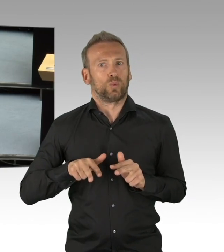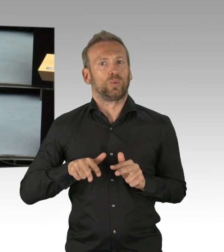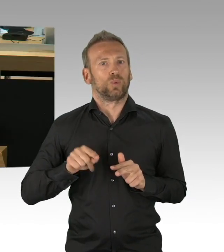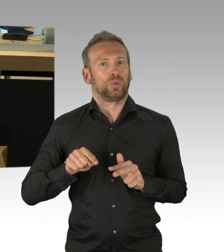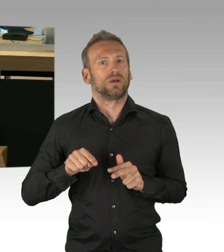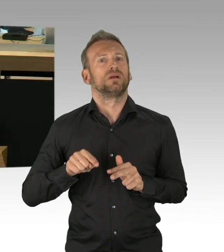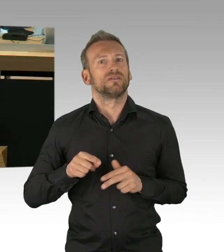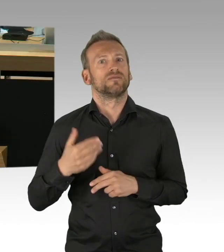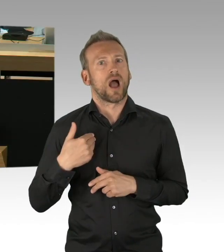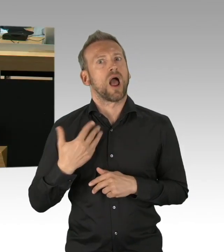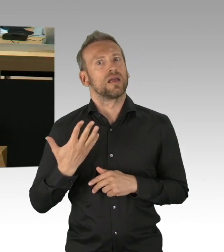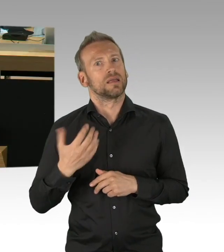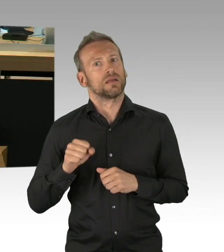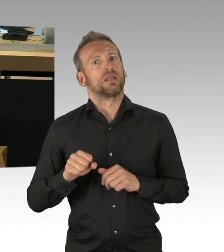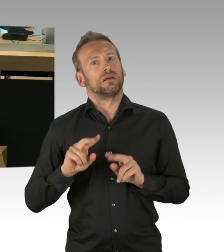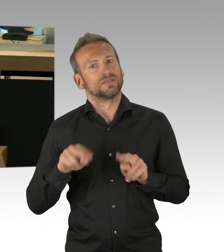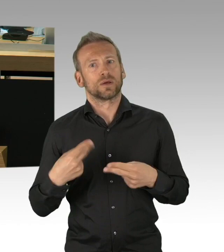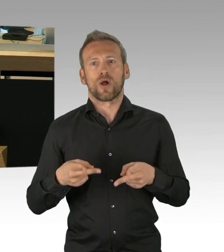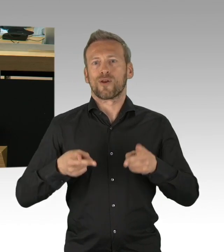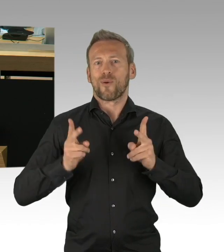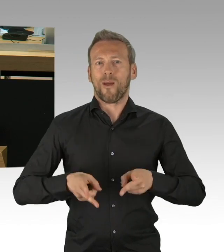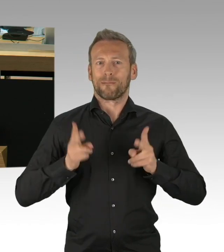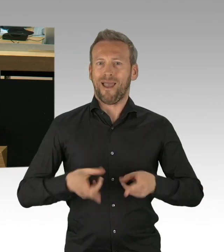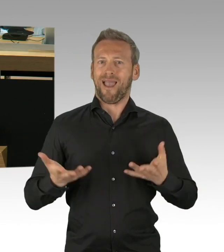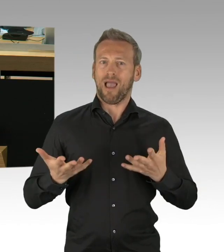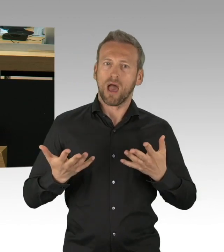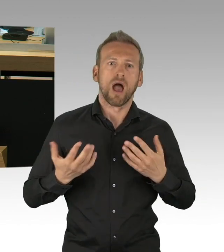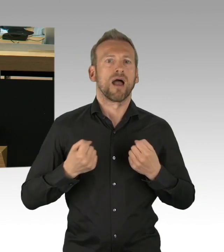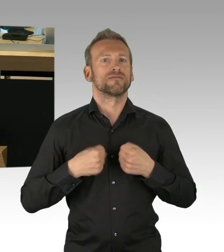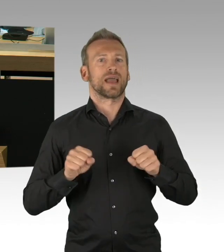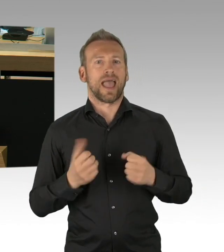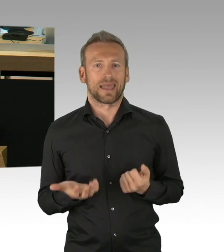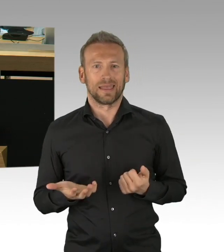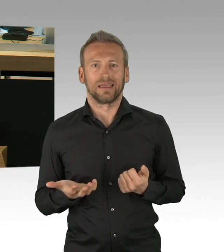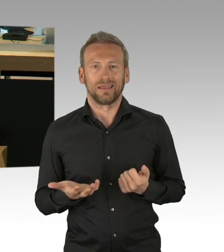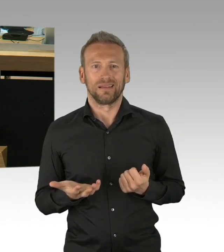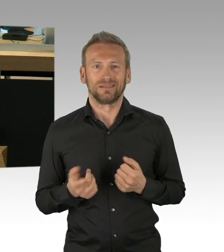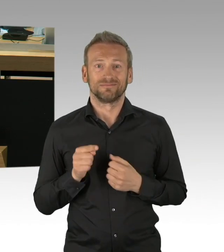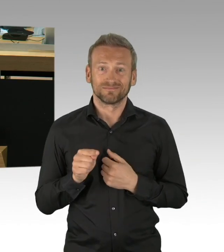Ich wüsste von der Arbeitsverwaltung gerne, wie diese mit unter anderem sicherstellt, dass die Arbeitsschutznormen des Bundesarbeitsministers